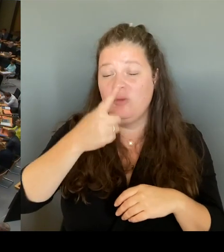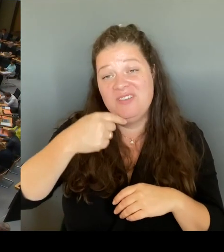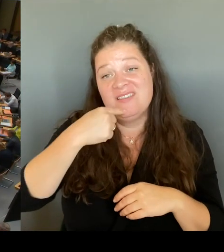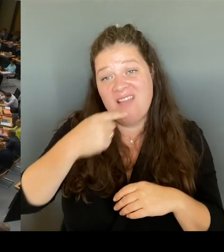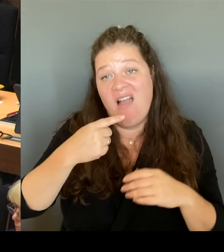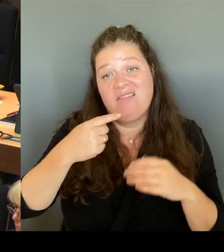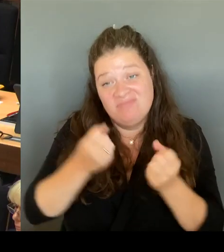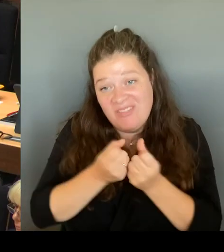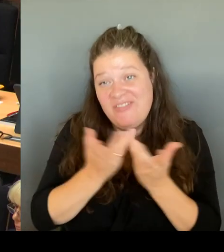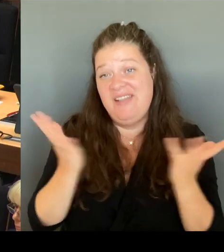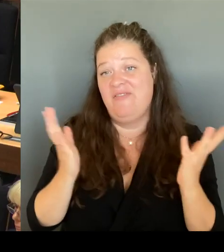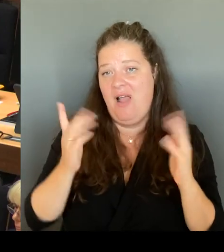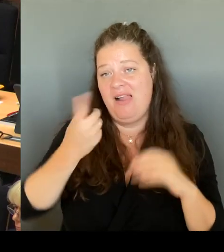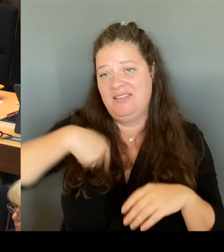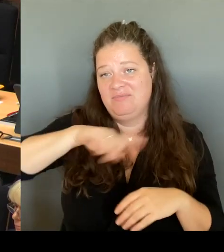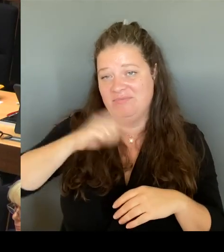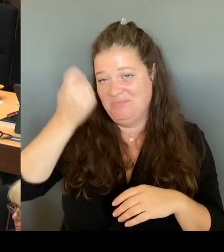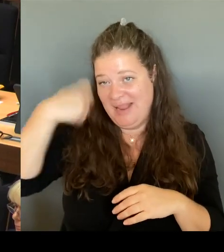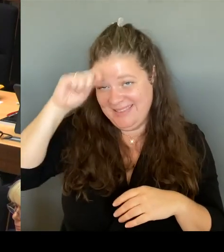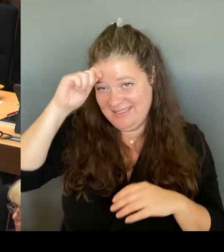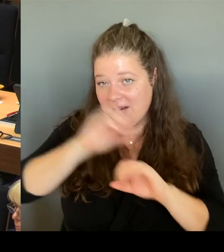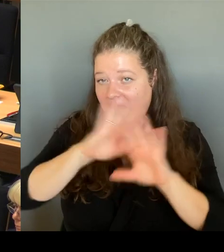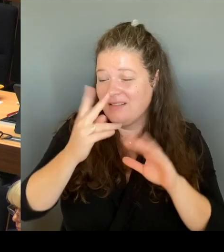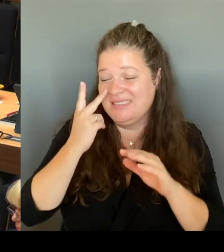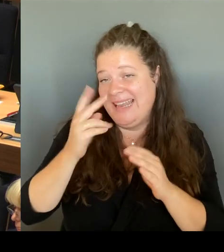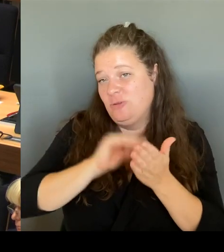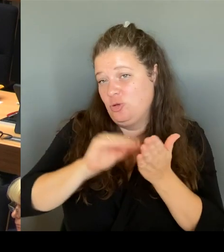wird es aus der Senatsverwaltung für Bildung keine Schablone, keine